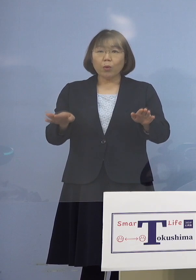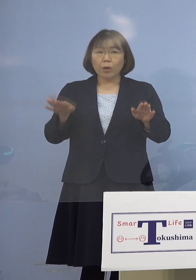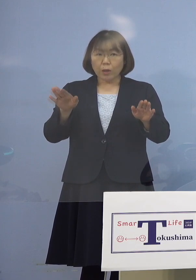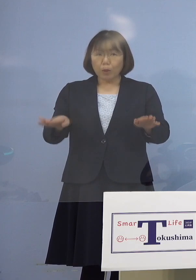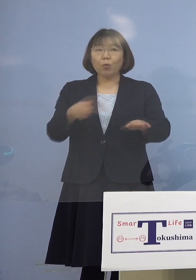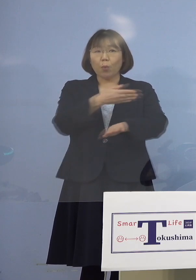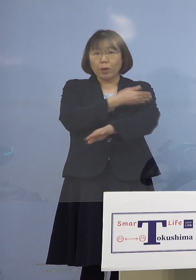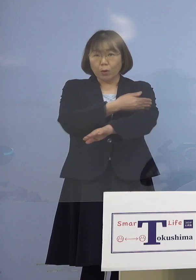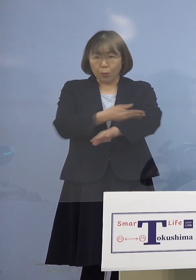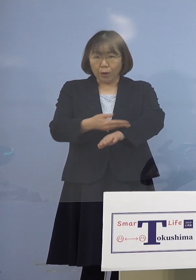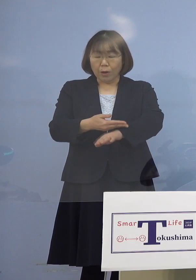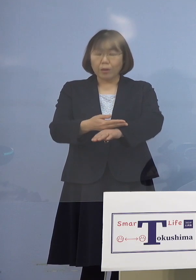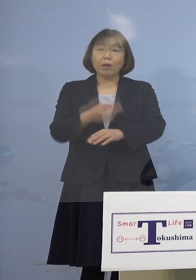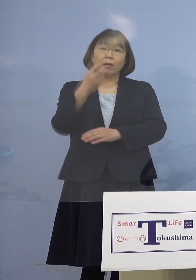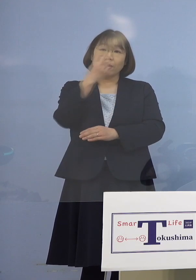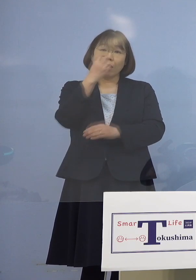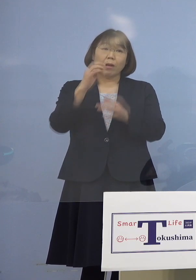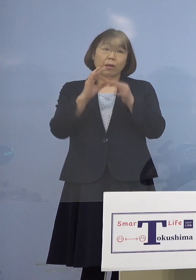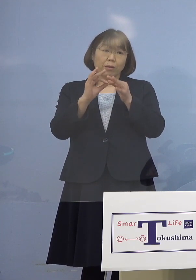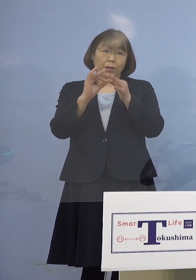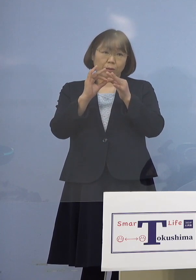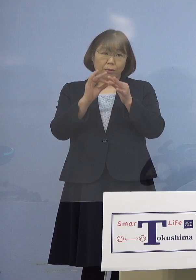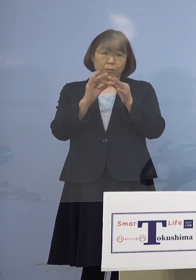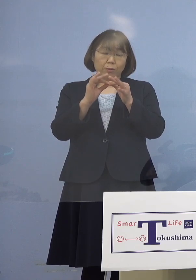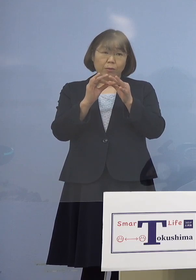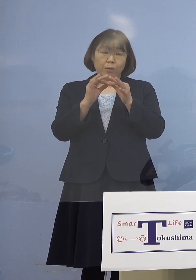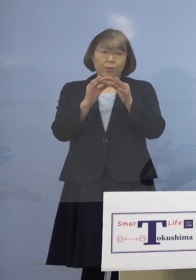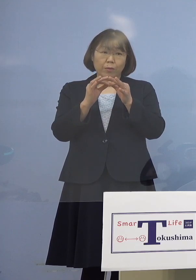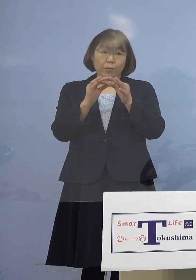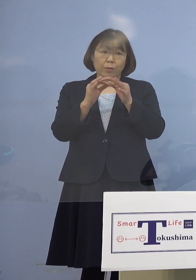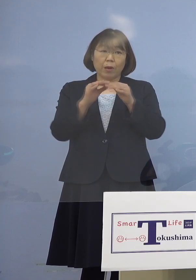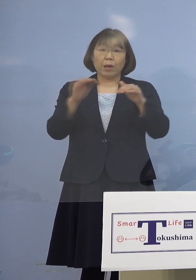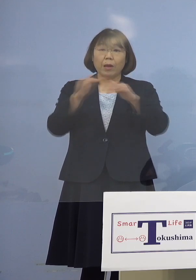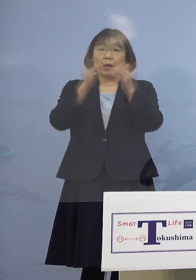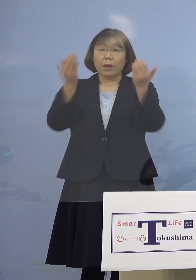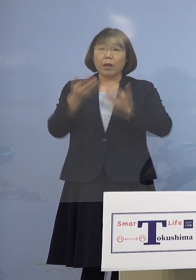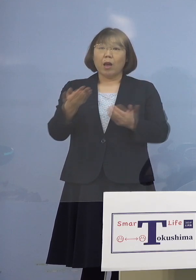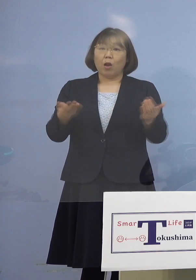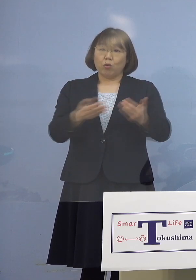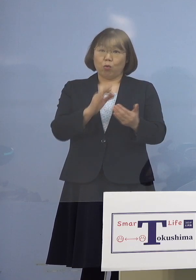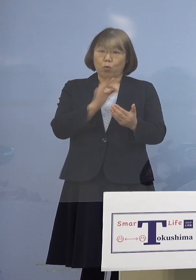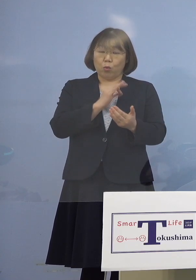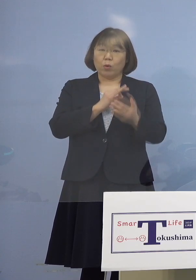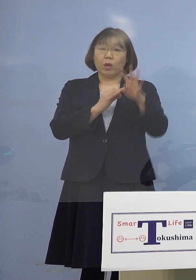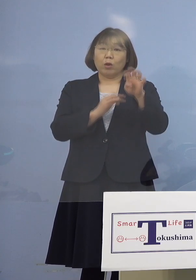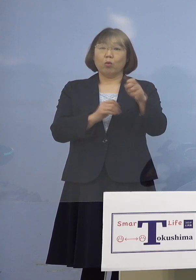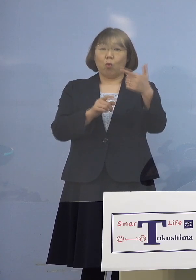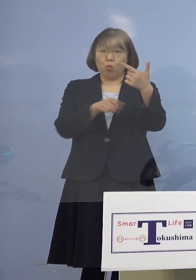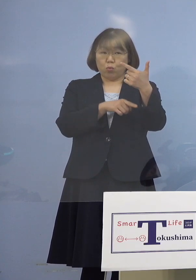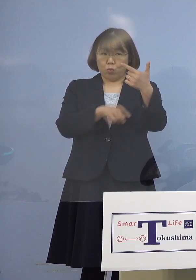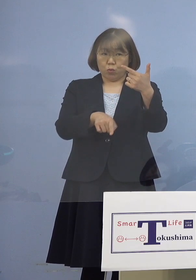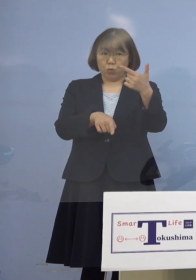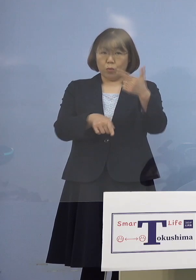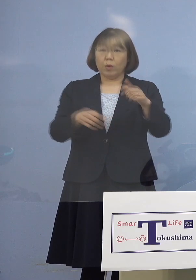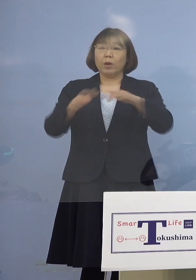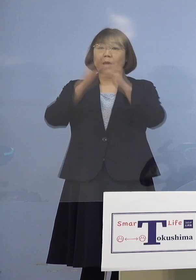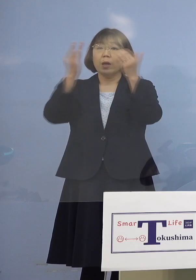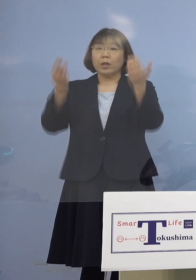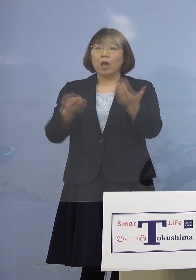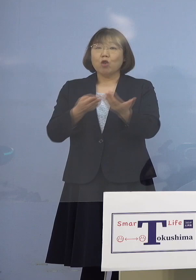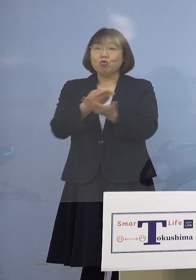検査につきましては 全職員46名、それから全入院患者107名